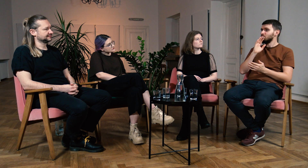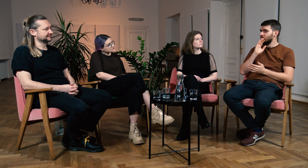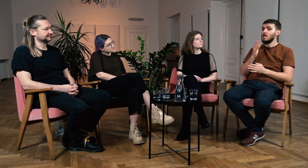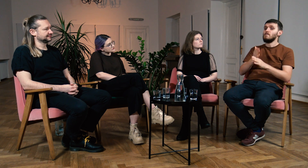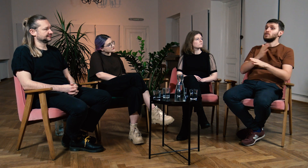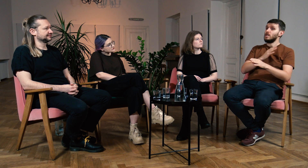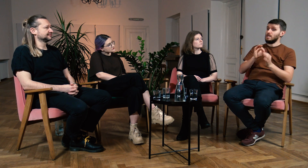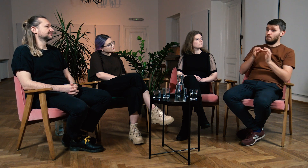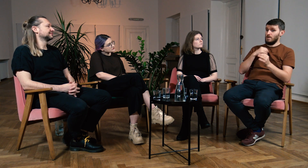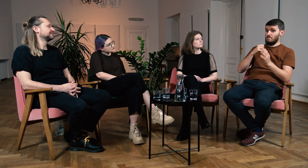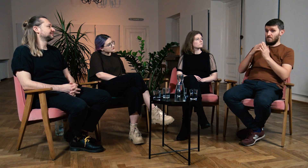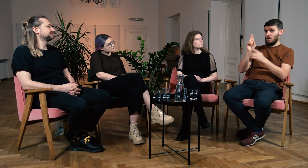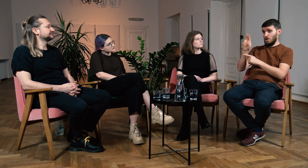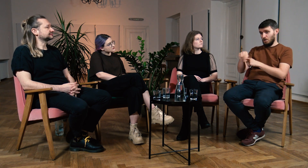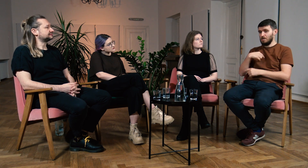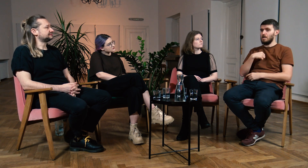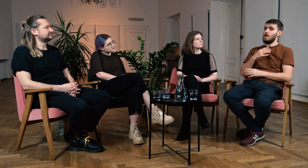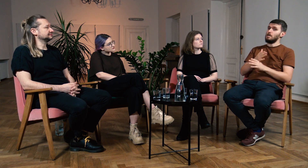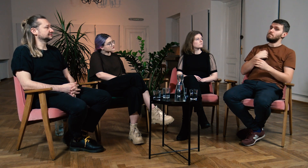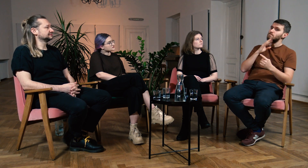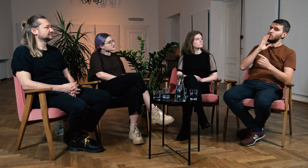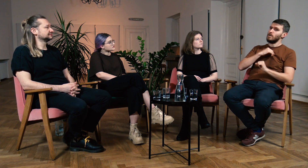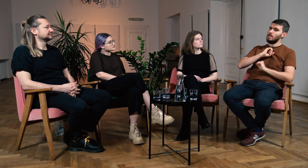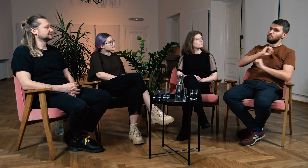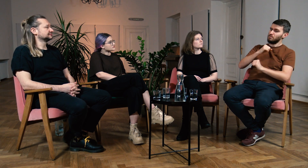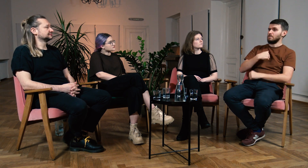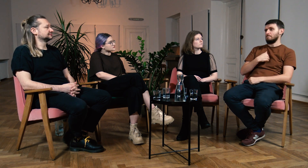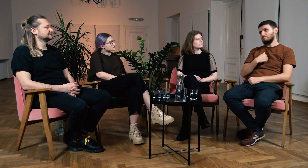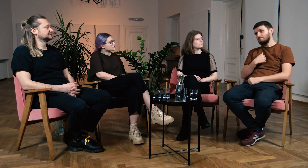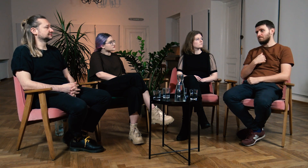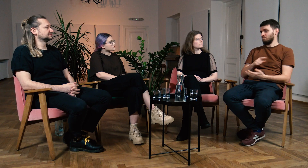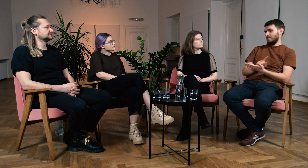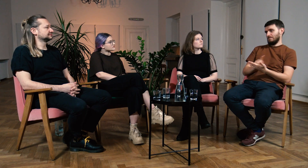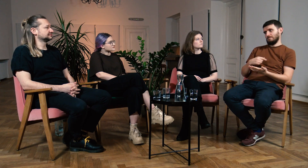Nie wiem czy gdybym nie poszedł na filologię to umiałbym się sprzeciwić tym twierdzeniom,